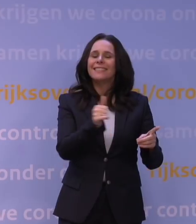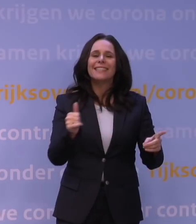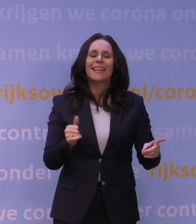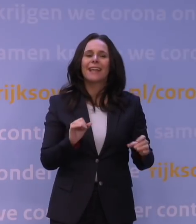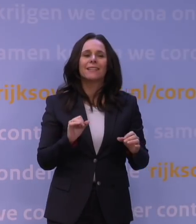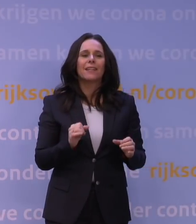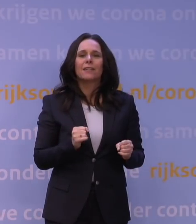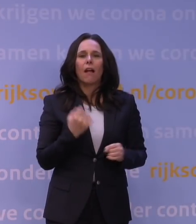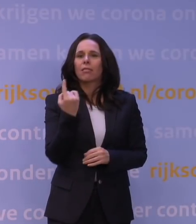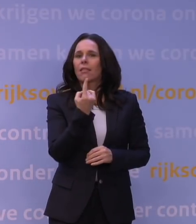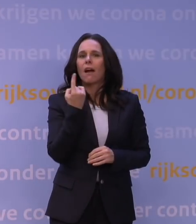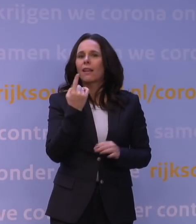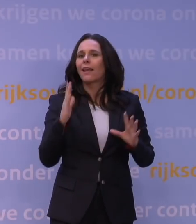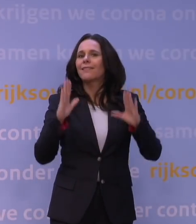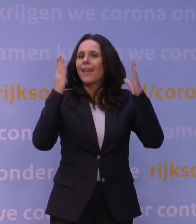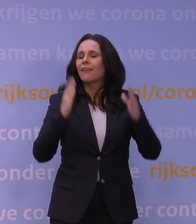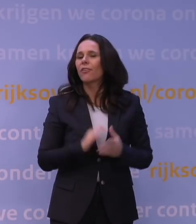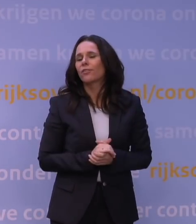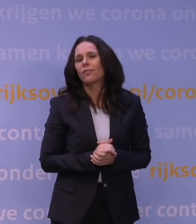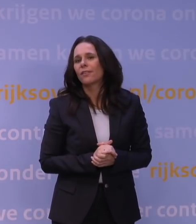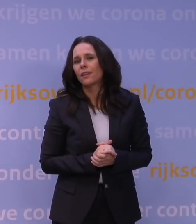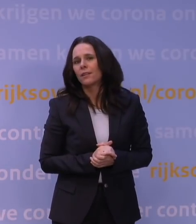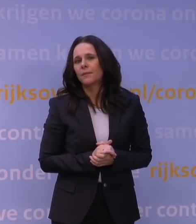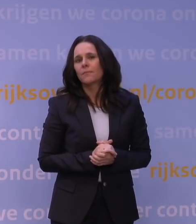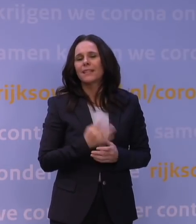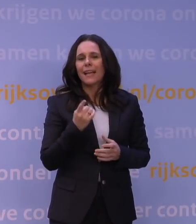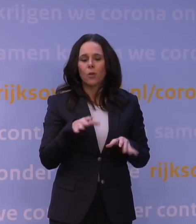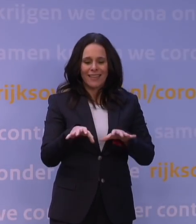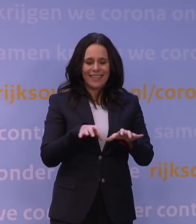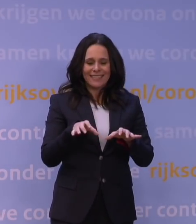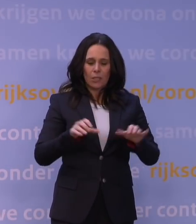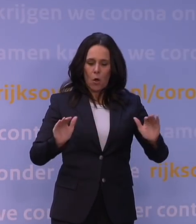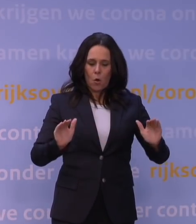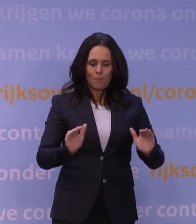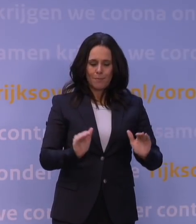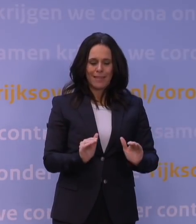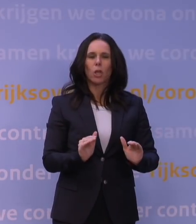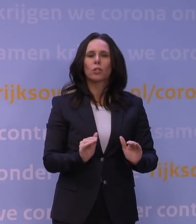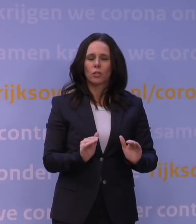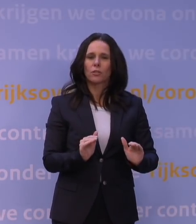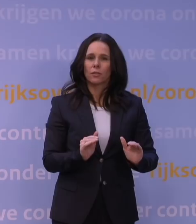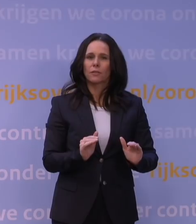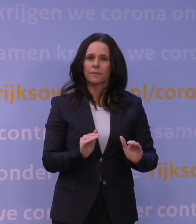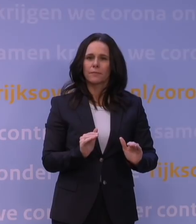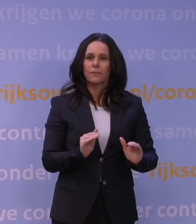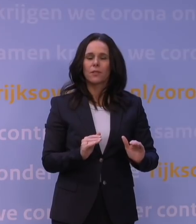Dus laten we nou niet... Het gaat juist om risicoreductie. Dat betekent dat je een heleboel dingen nog wil toelaten,